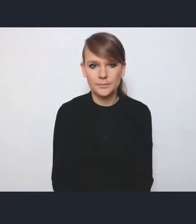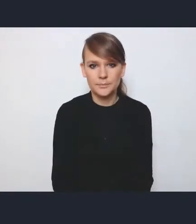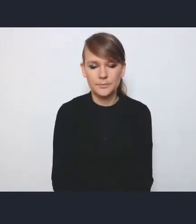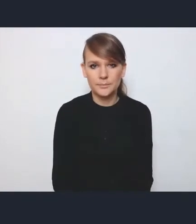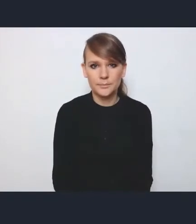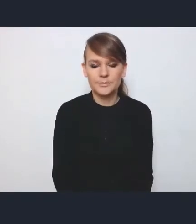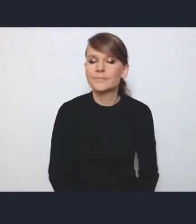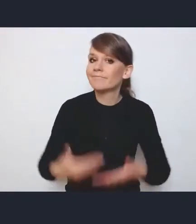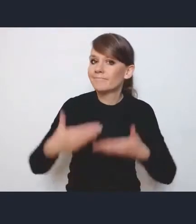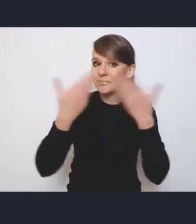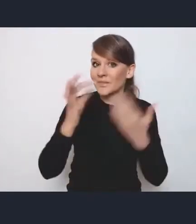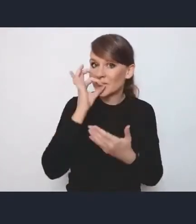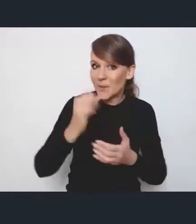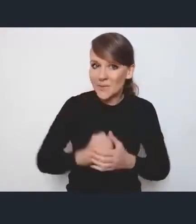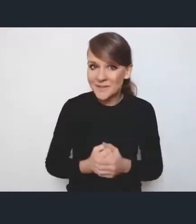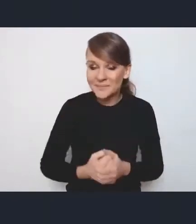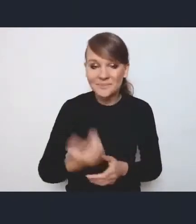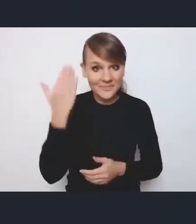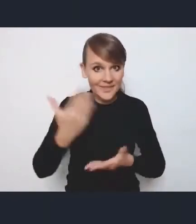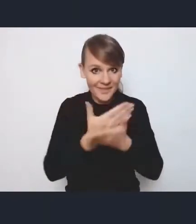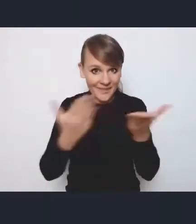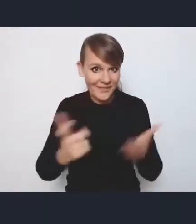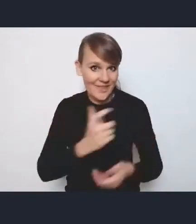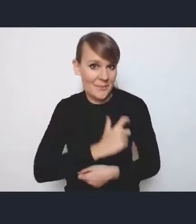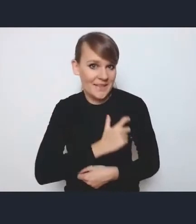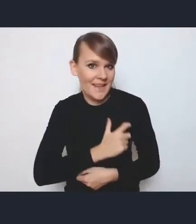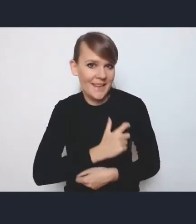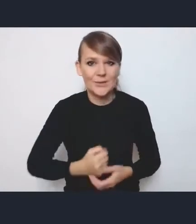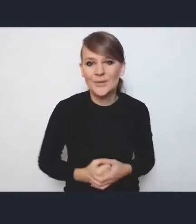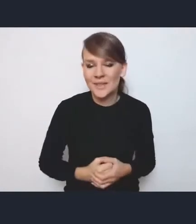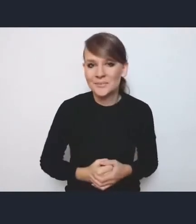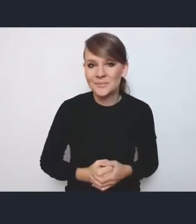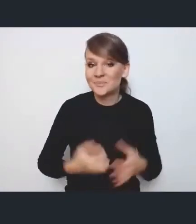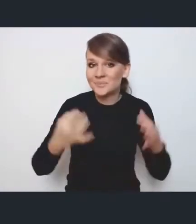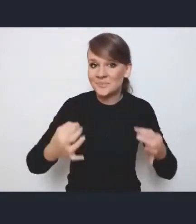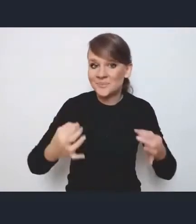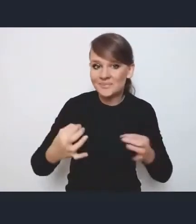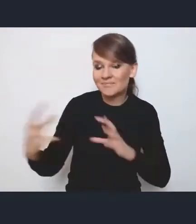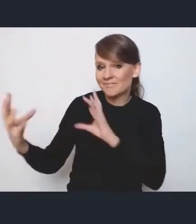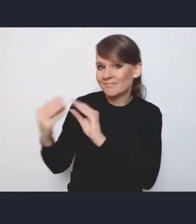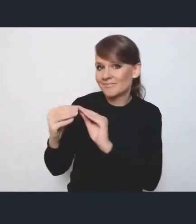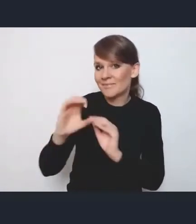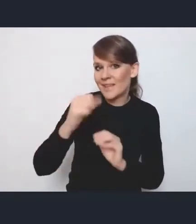Dzień dobry. Witamy państwa bardzo serdecznie. Tym razem razem z Andrzejem Porawskim.